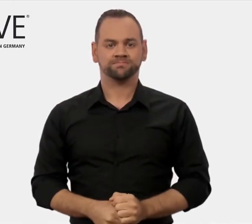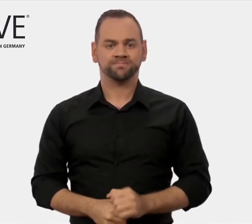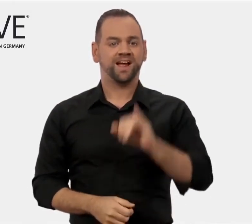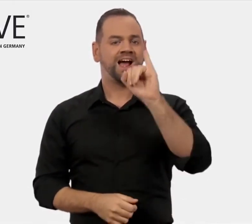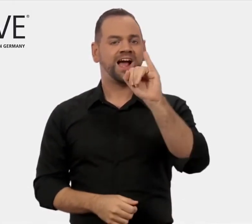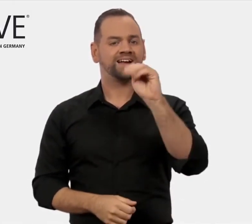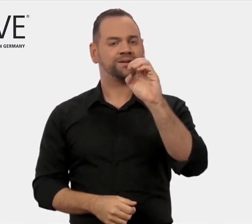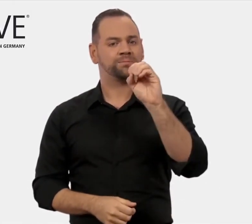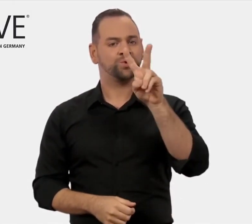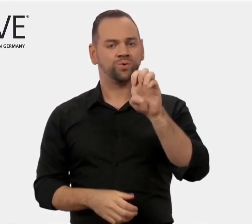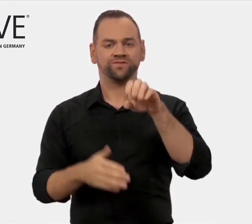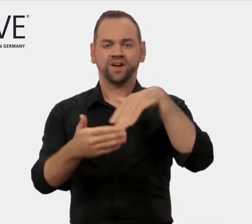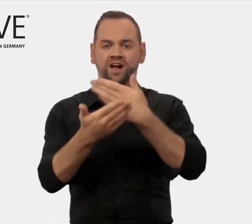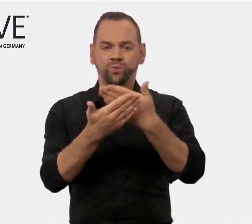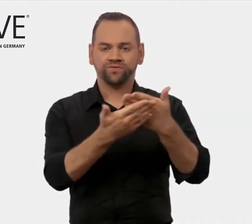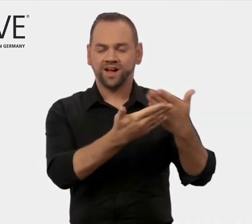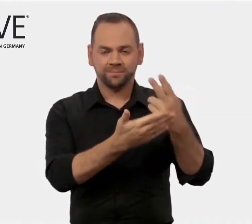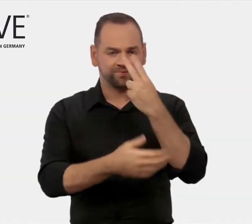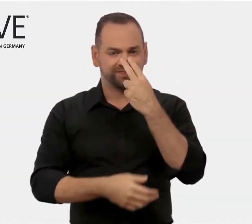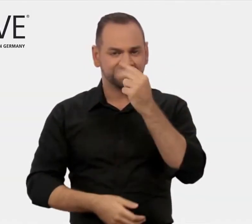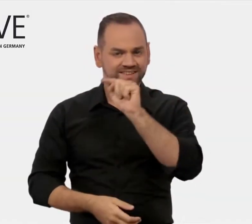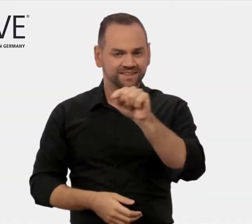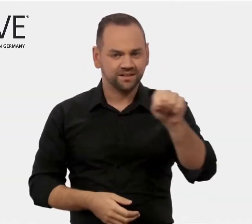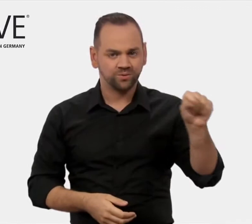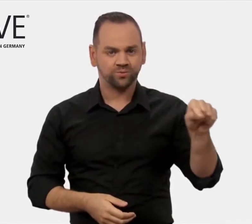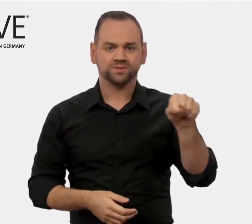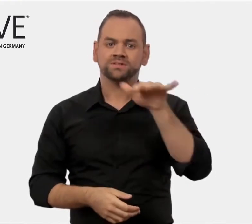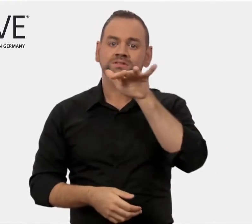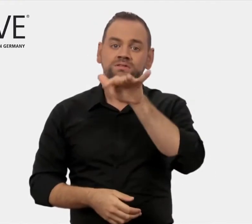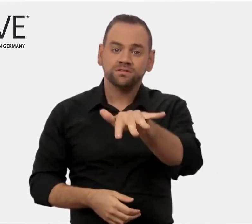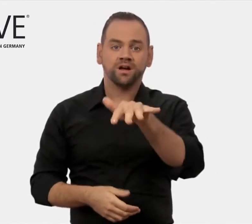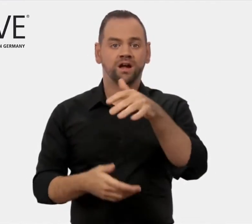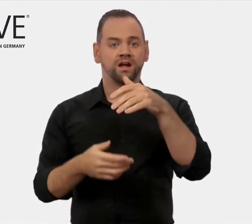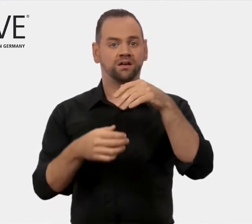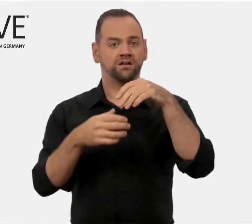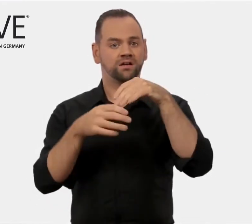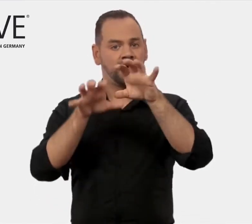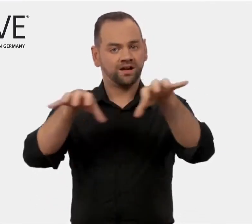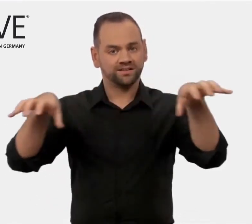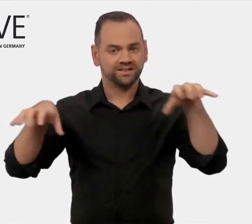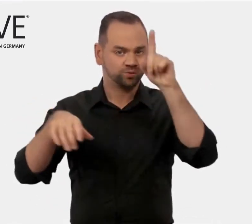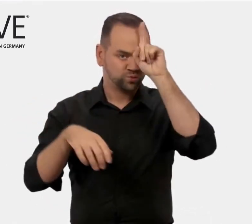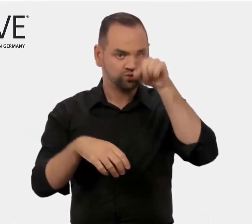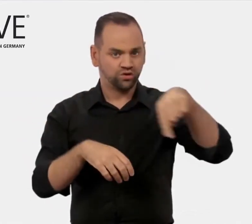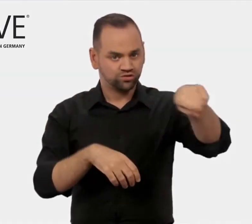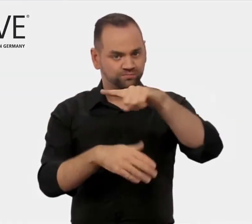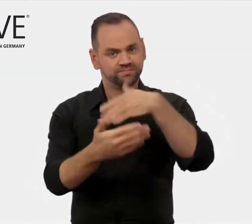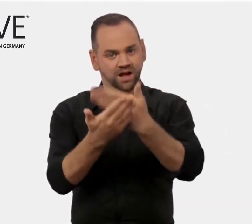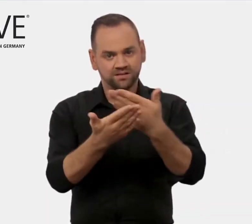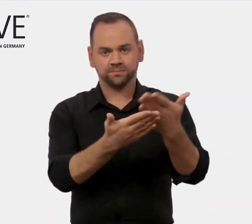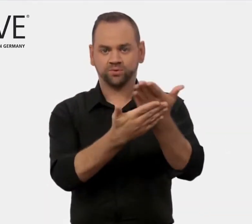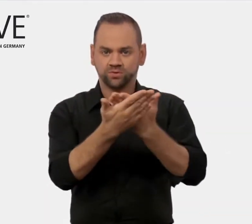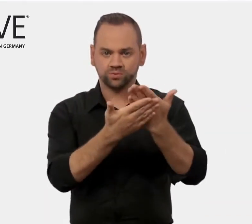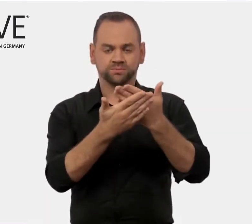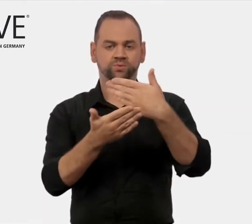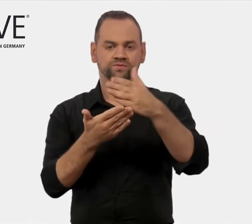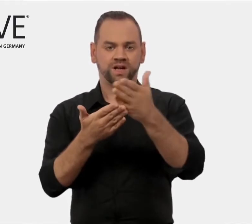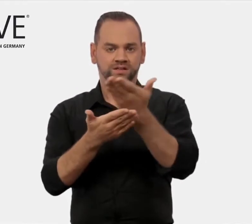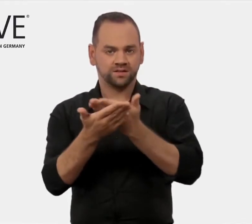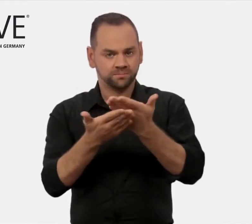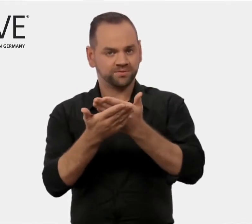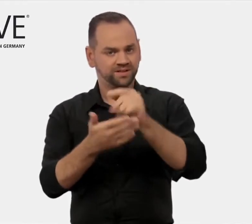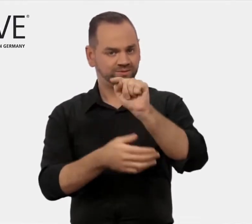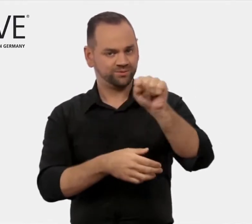Unsere Aufgabe ist es, deutsche Aus- und Weiterbildungsanbieter